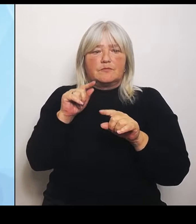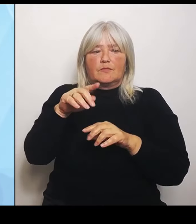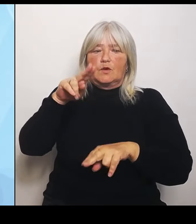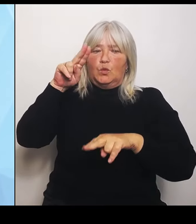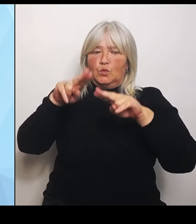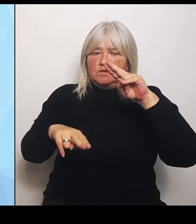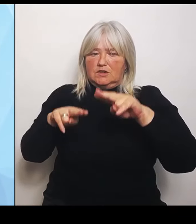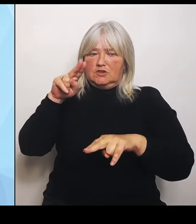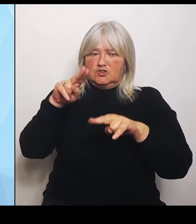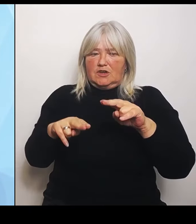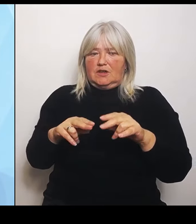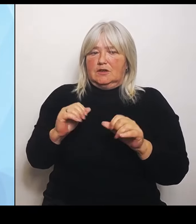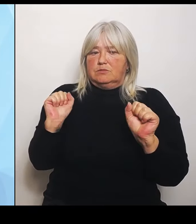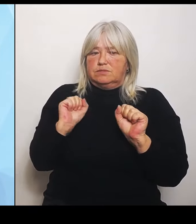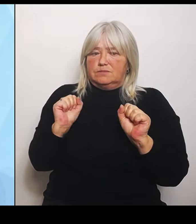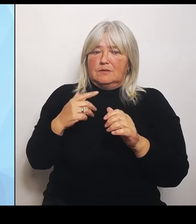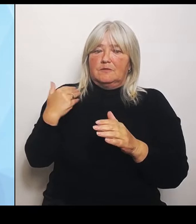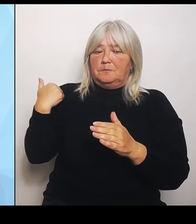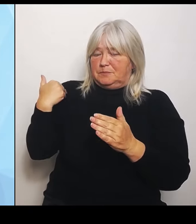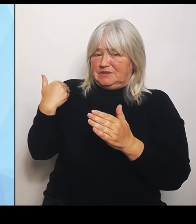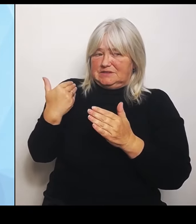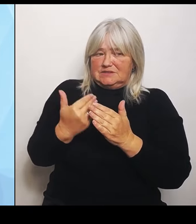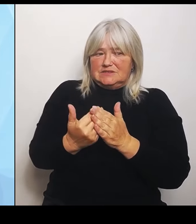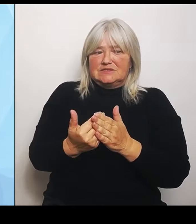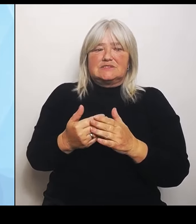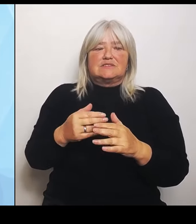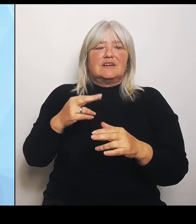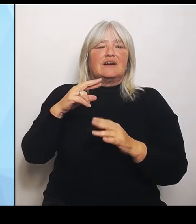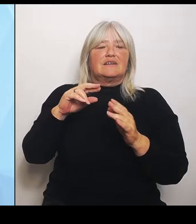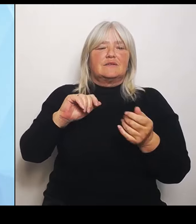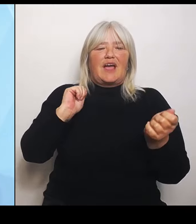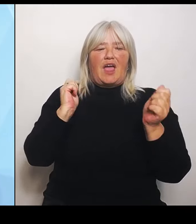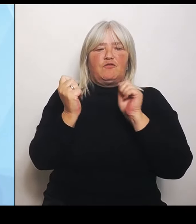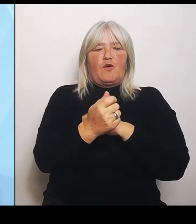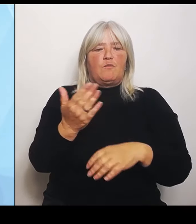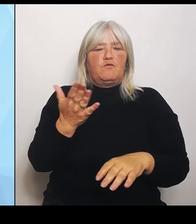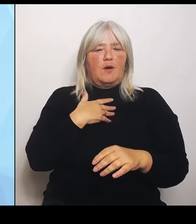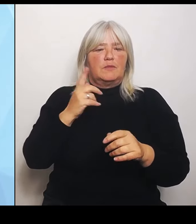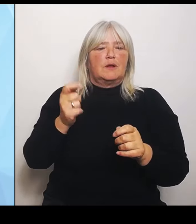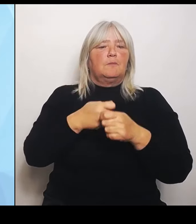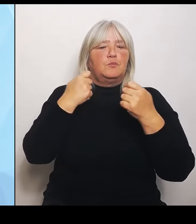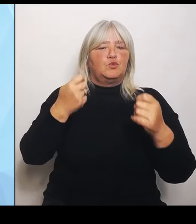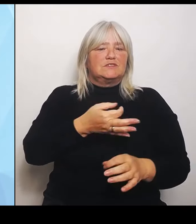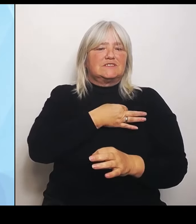Reformvorhaben des Bundesgesundheitsministers. Wir wollen hier gemeinsam arbeiten, wir wollen